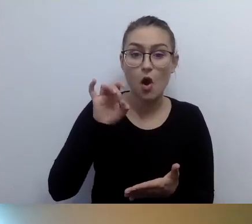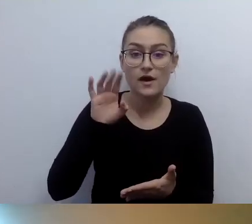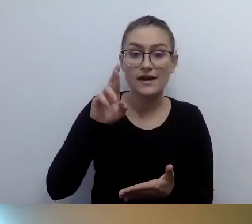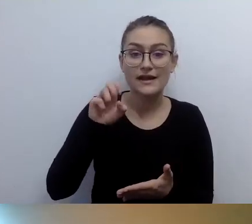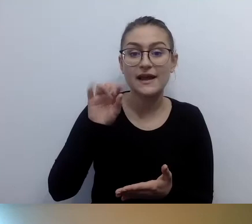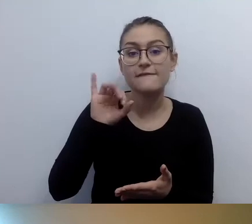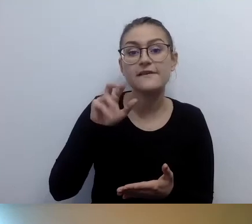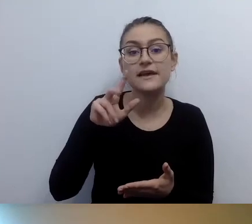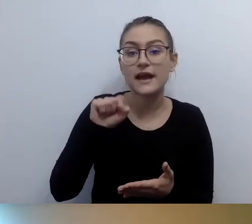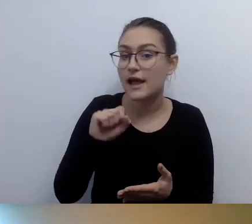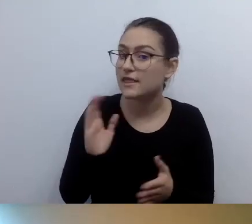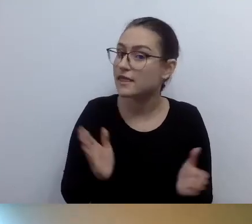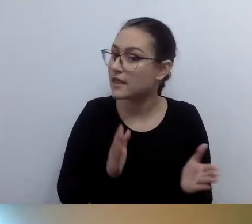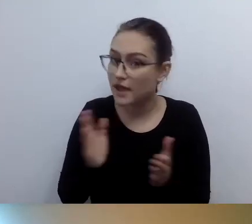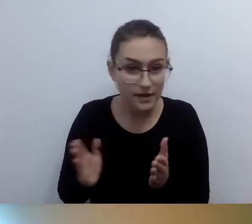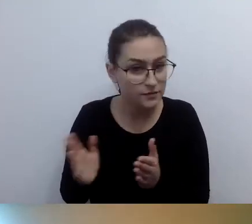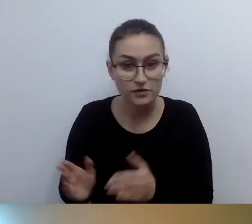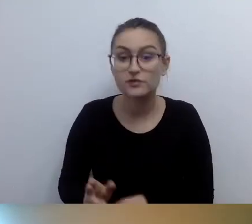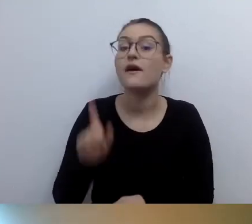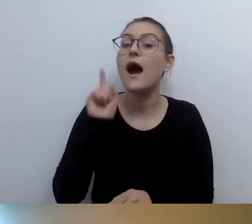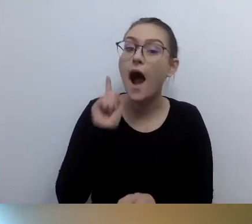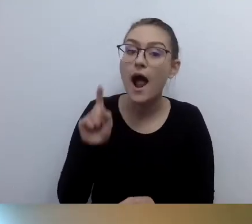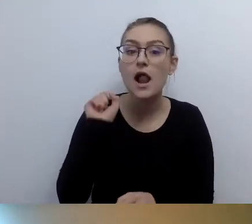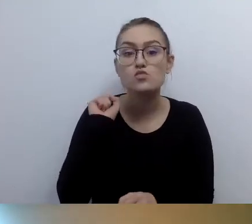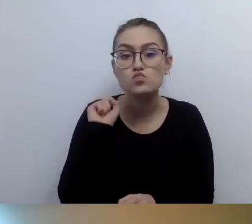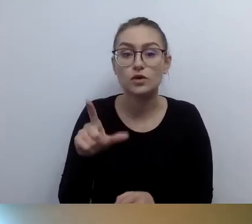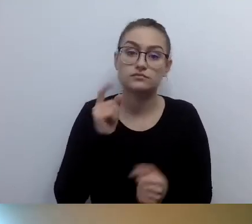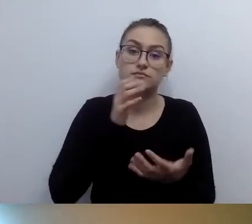On będzie dedykowany osobom, które posługują się brajlem.